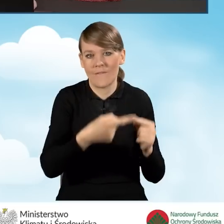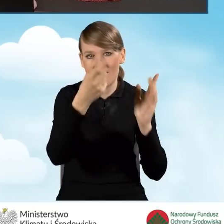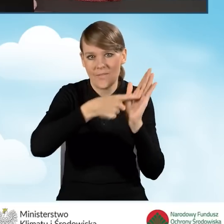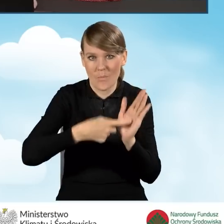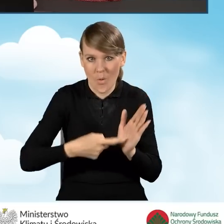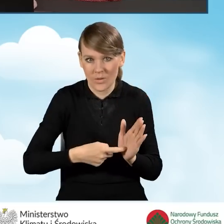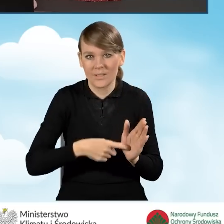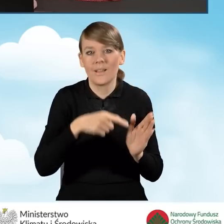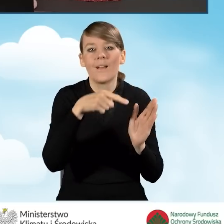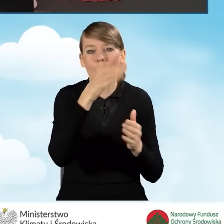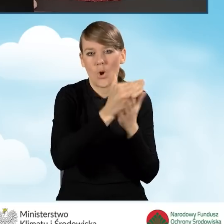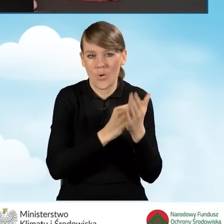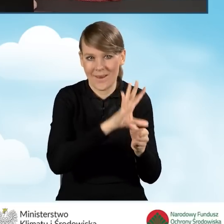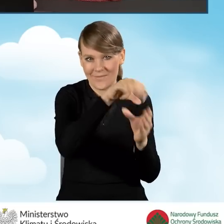które opisane są w programie.